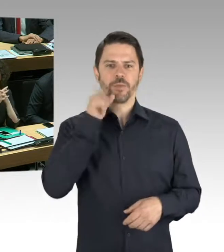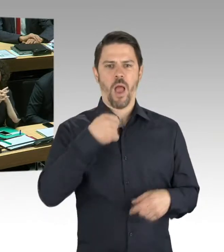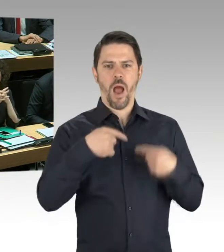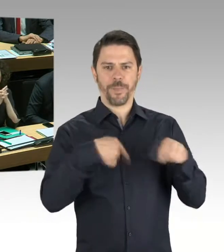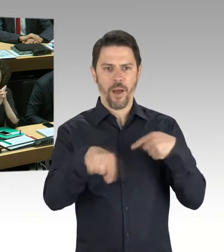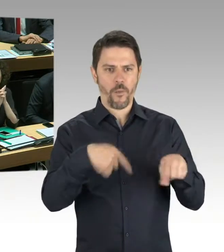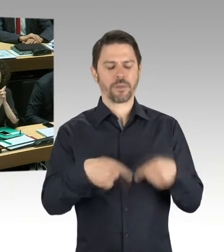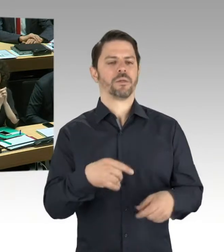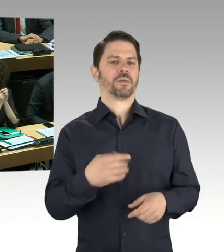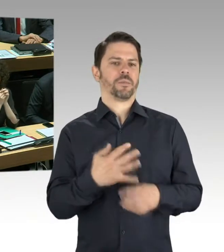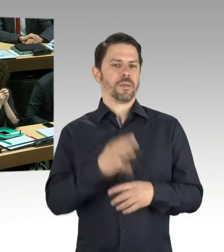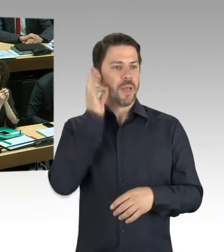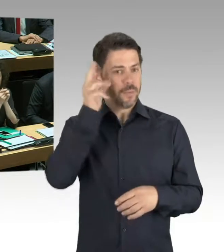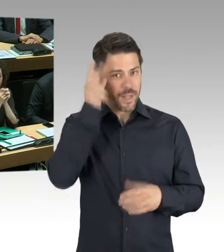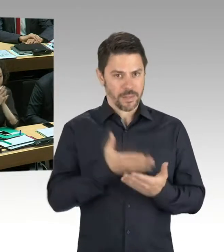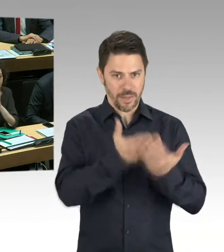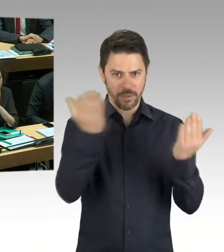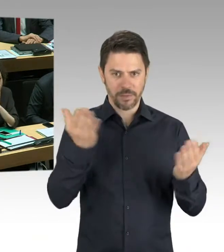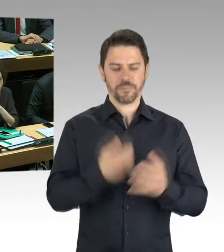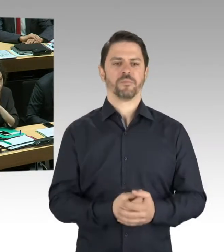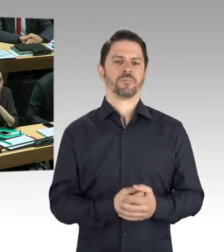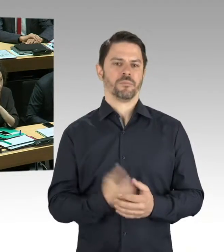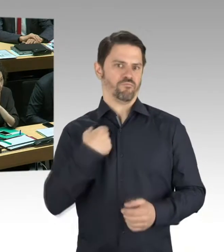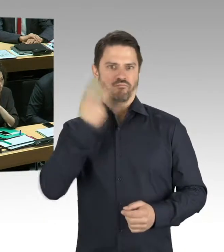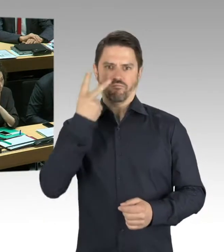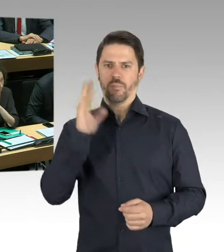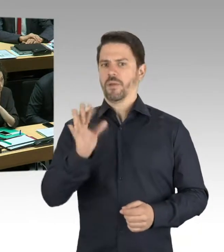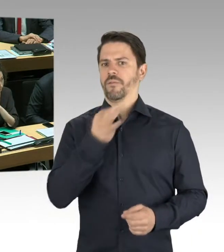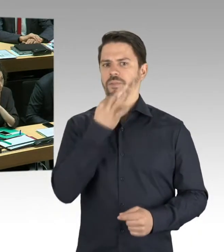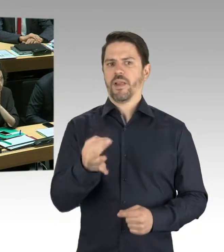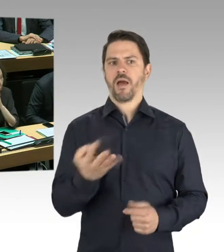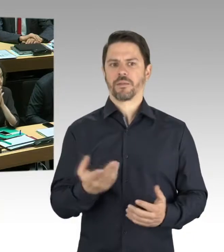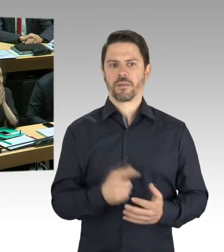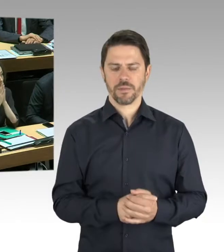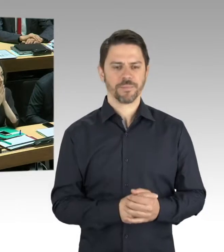Das ist in der Tat Ende April eine nicht sehr schöne Nachricht gewesen,